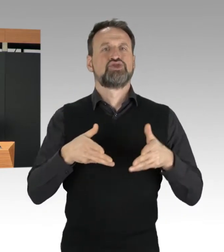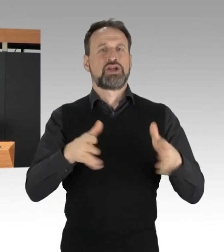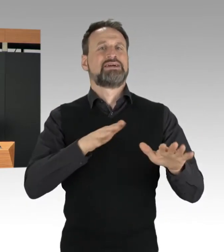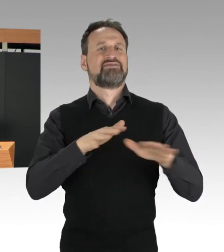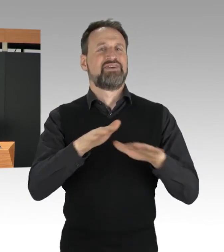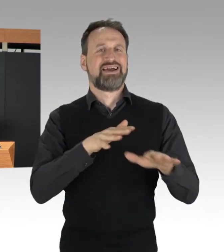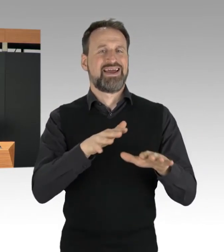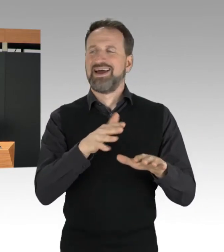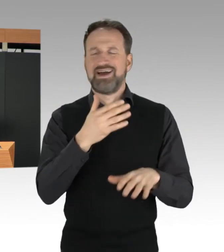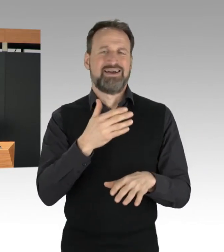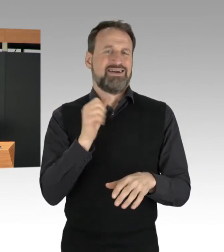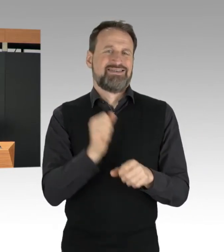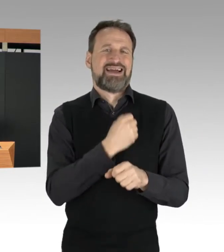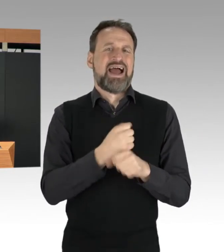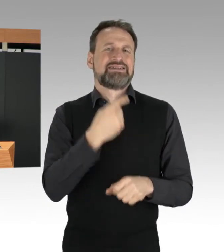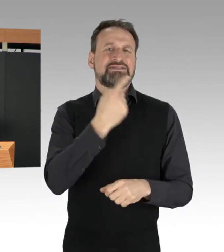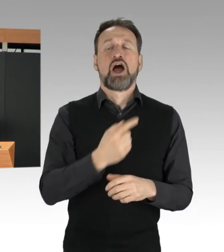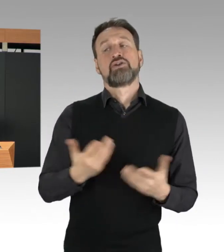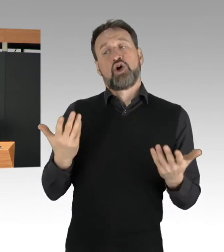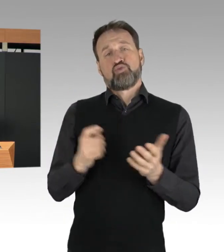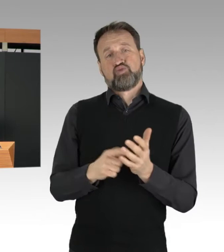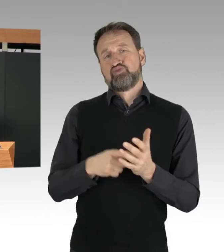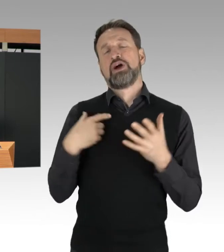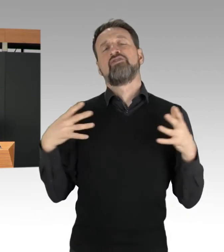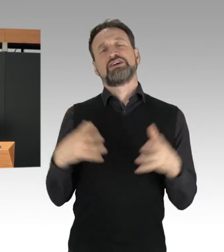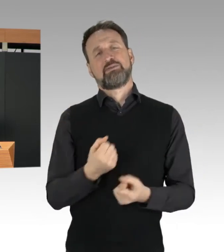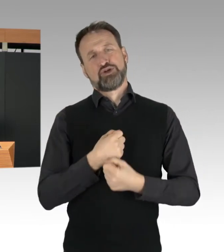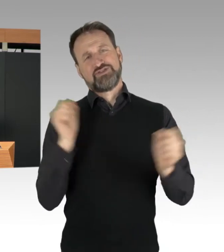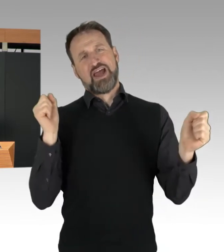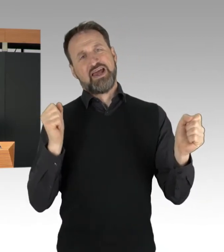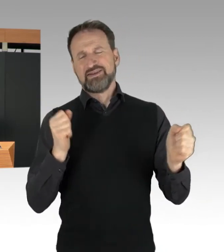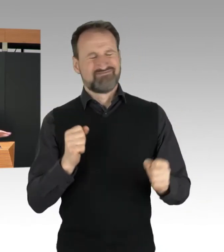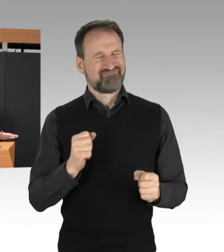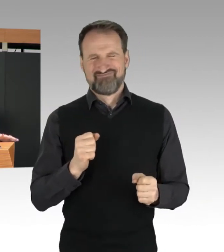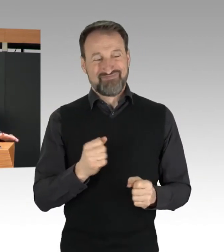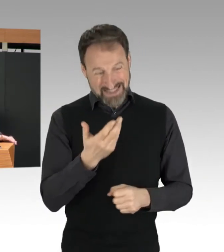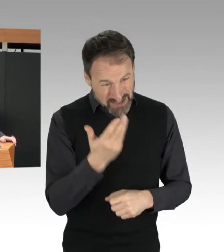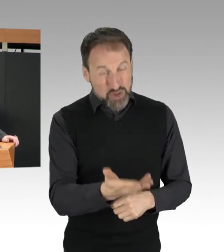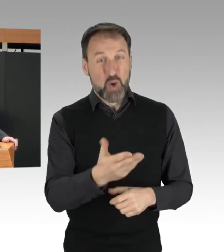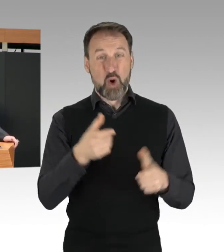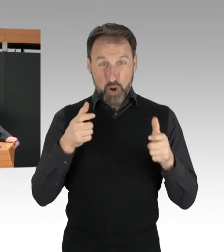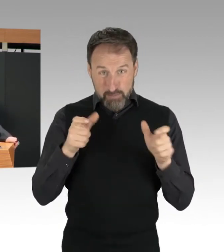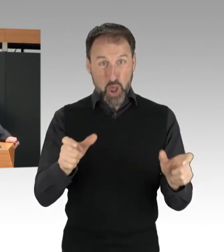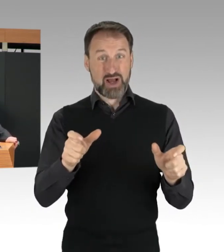Diese Blockaden gefährden schlichtweg Menschenleben. Darum sage ich hier ganz klar: